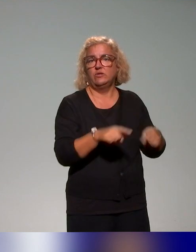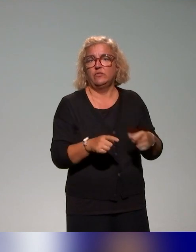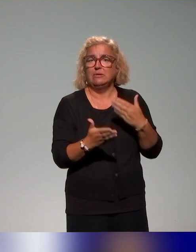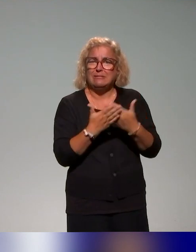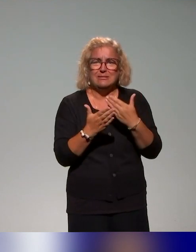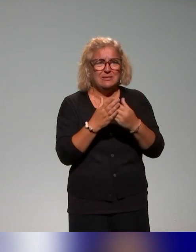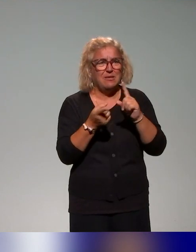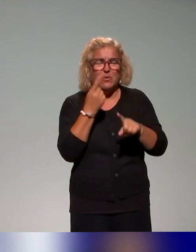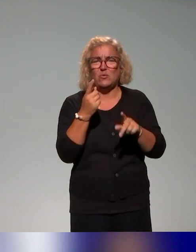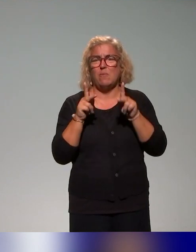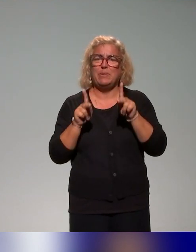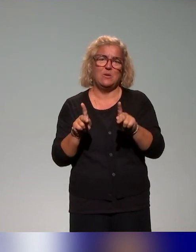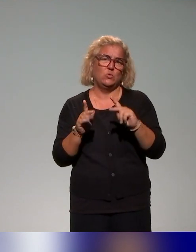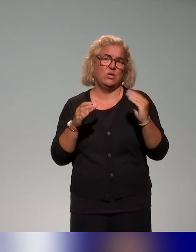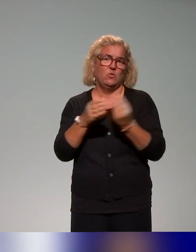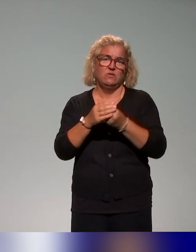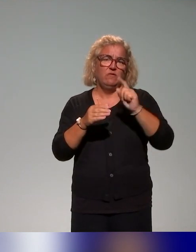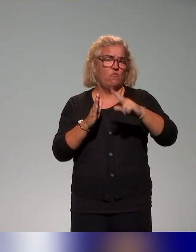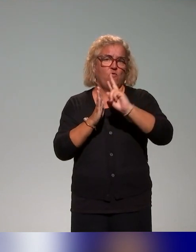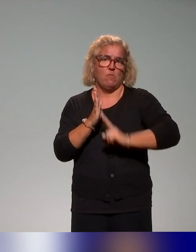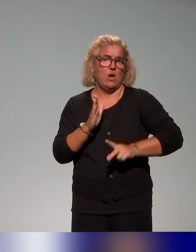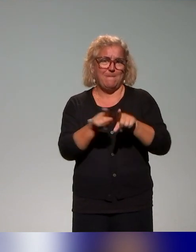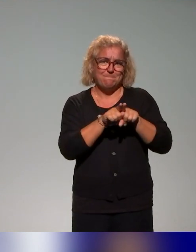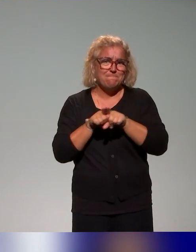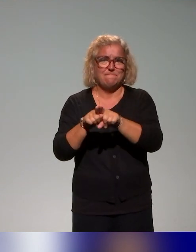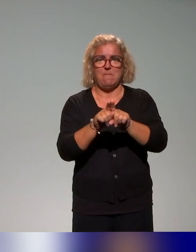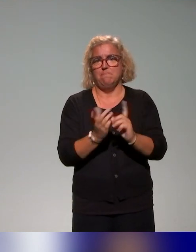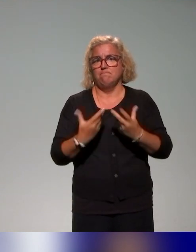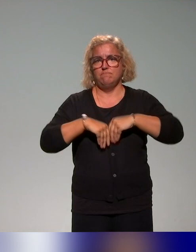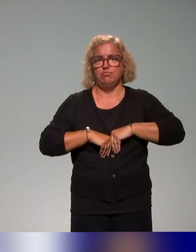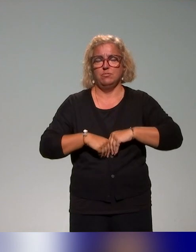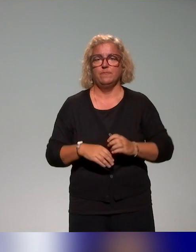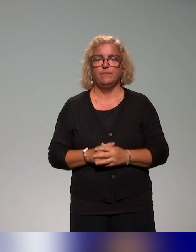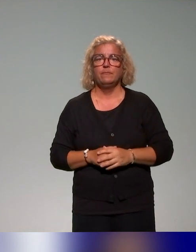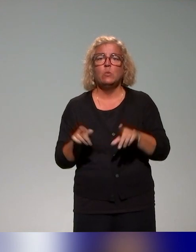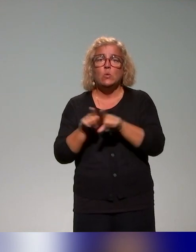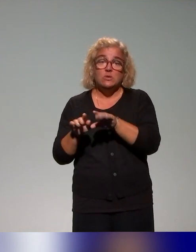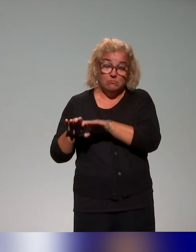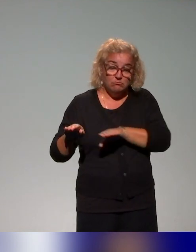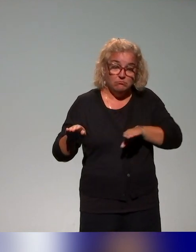les questions de pédagogie inclusive et puis, l'idée en appui sur et